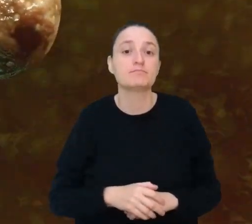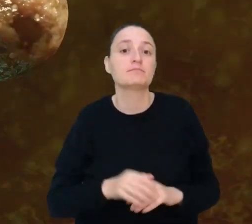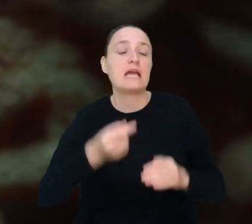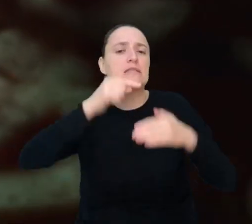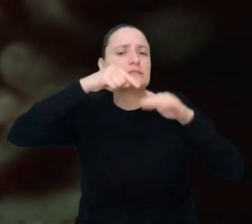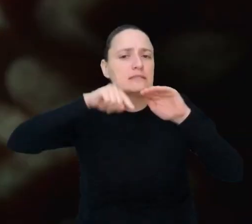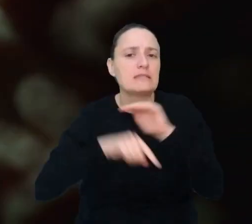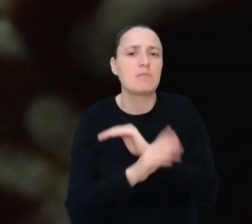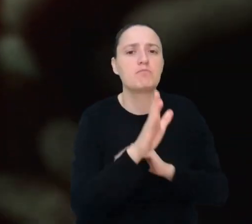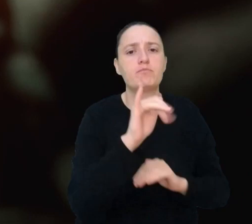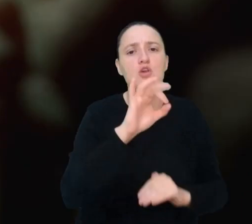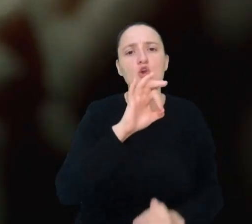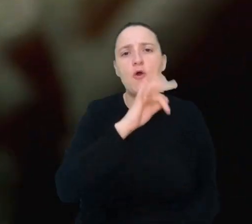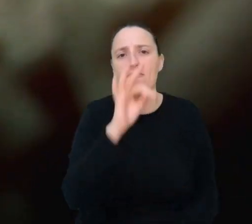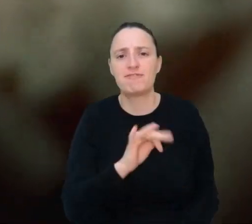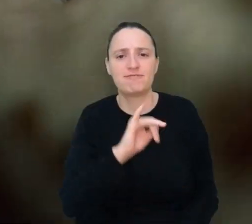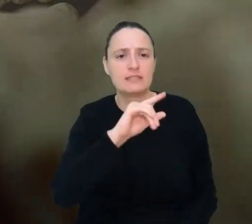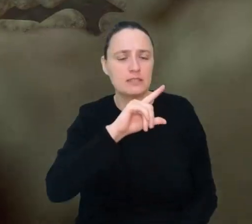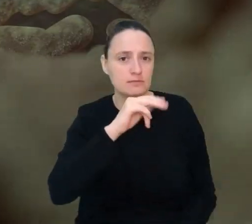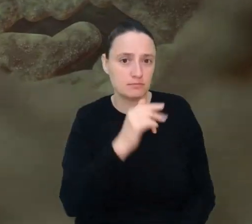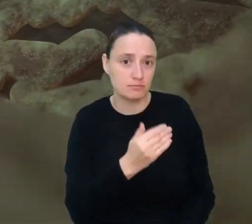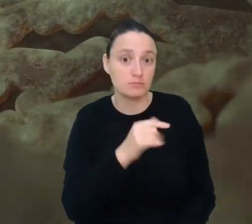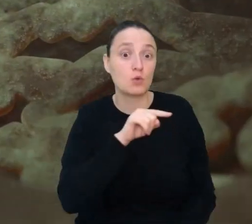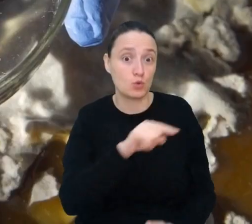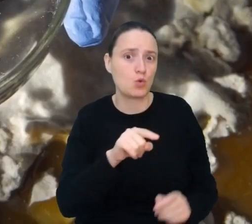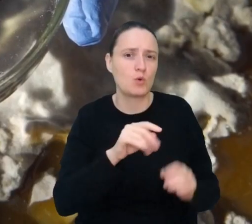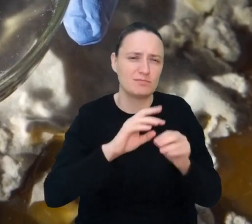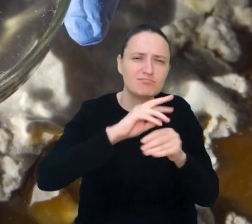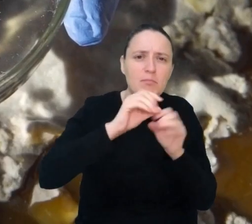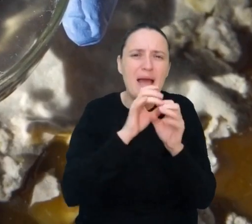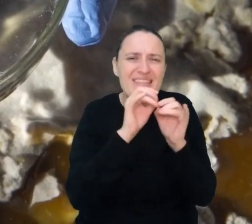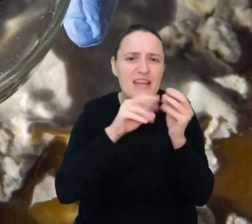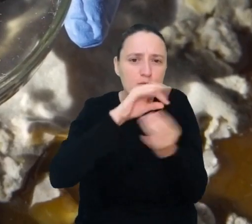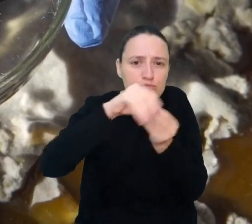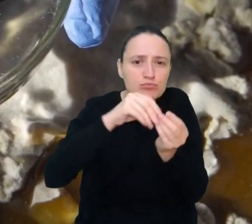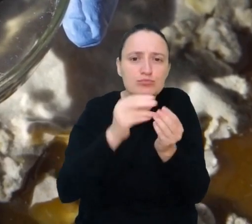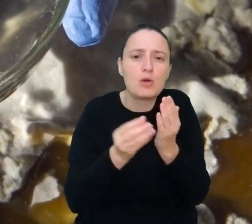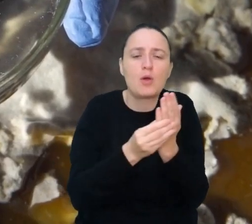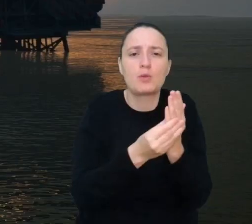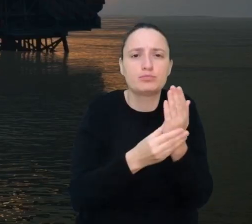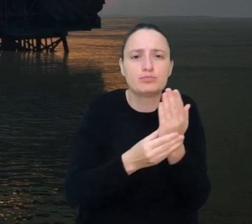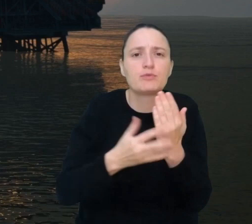Biofilm to mieszanka małych organizmów takich, jak bakterie, która przyczepia się do różnych powierzchni.